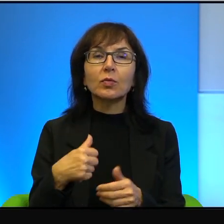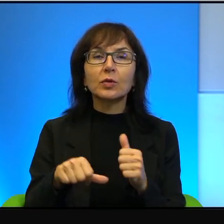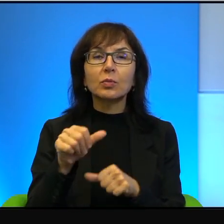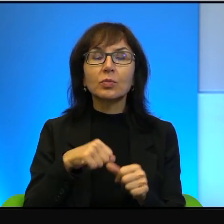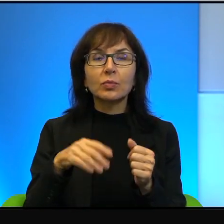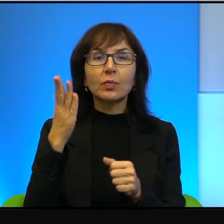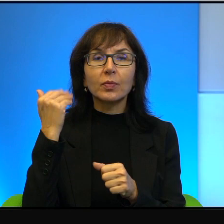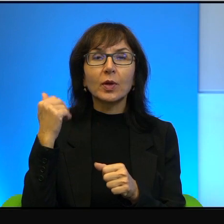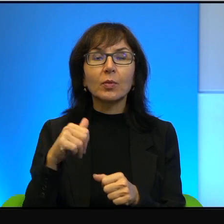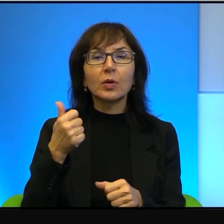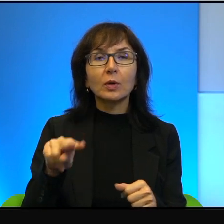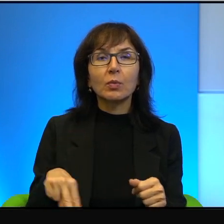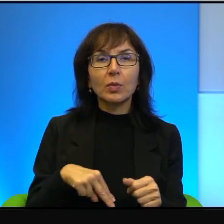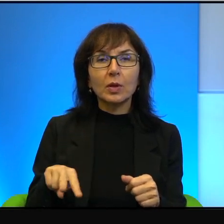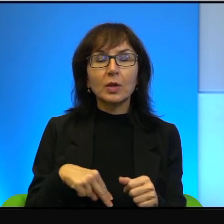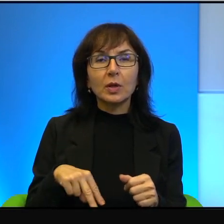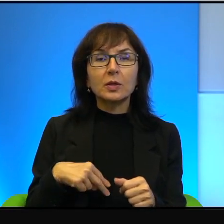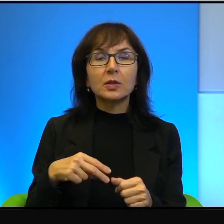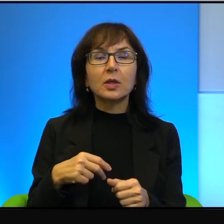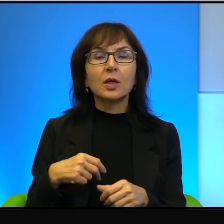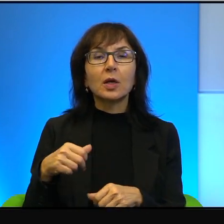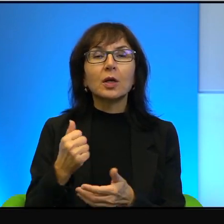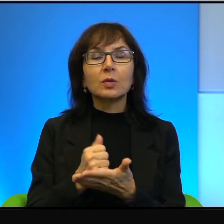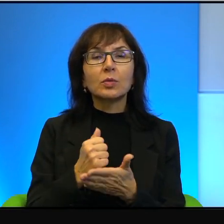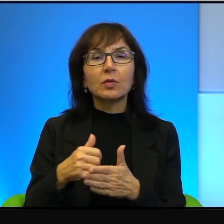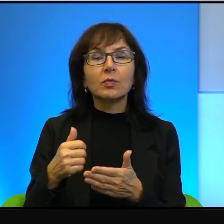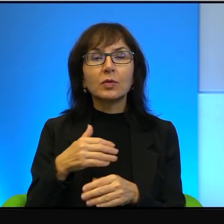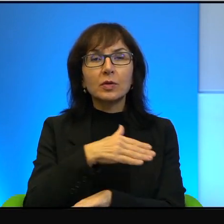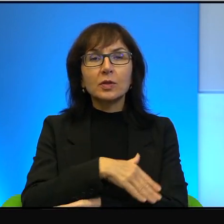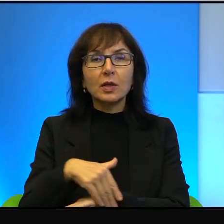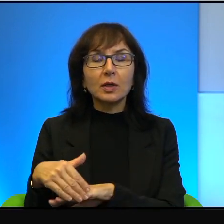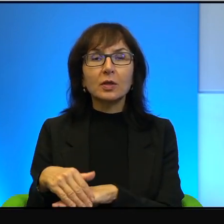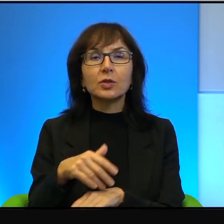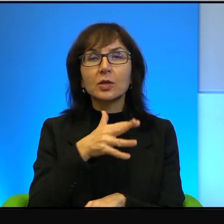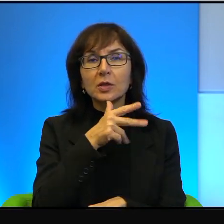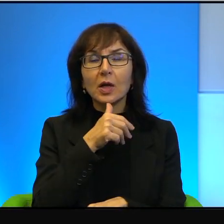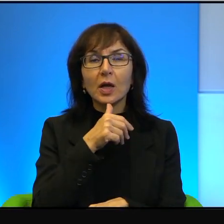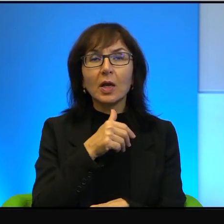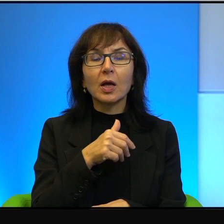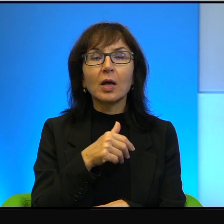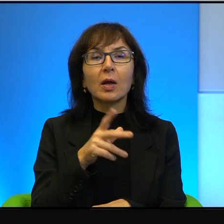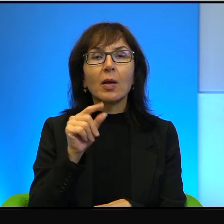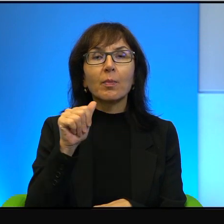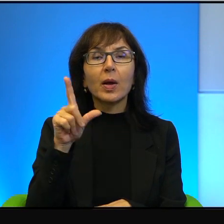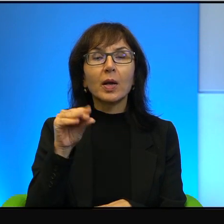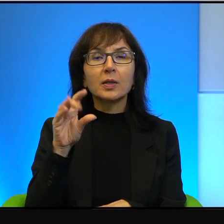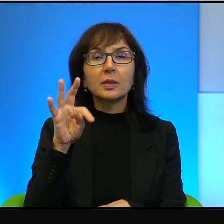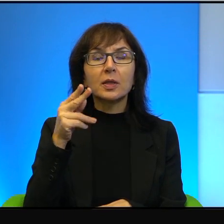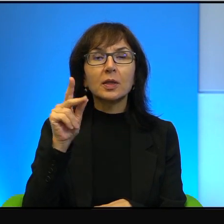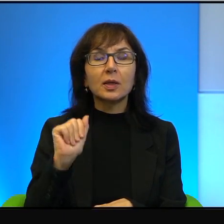z Ministrów Spraw Zagranicznych Izraela, że Palestyńczycy nie przepuszczą żadnej